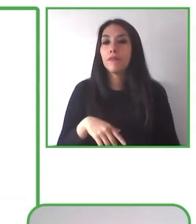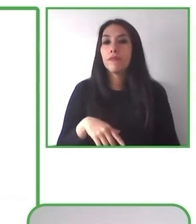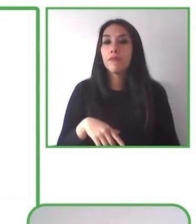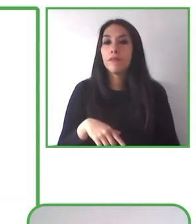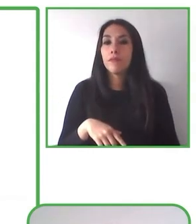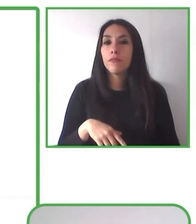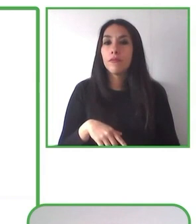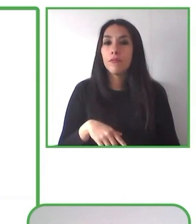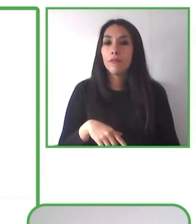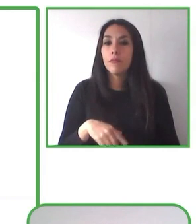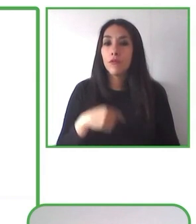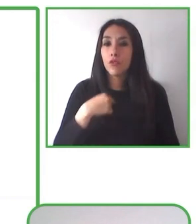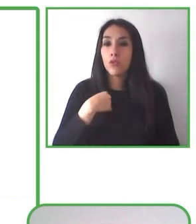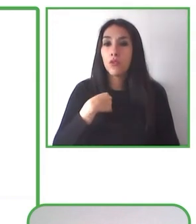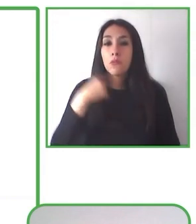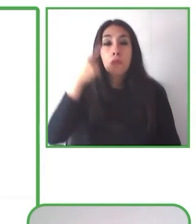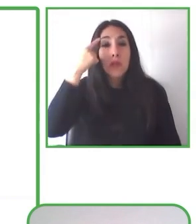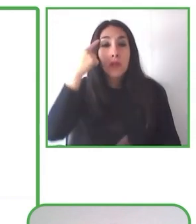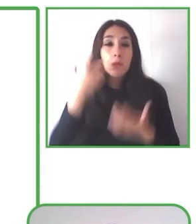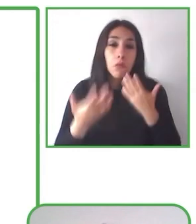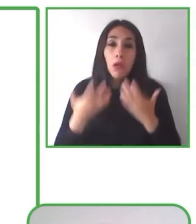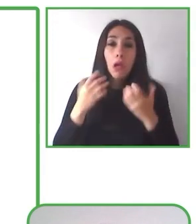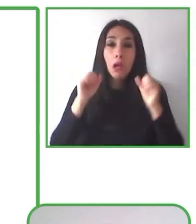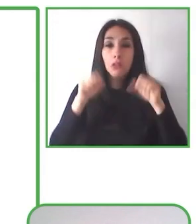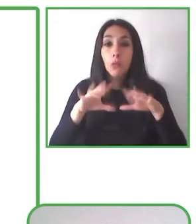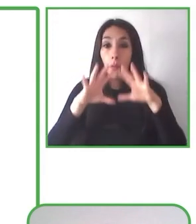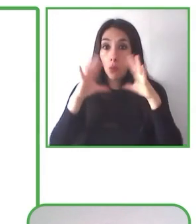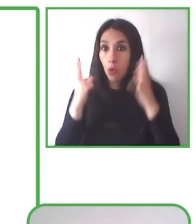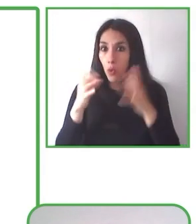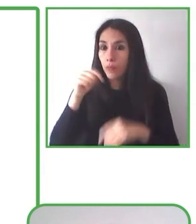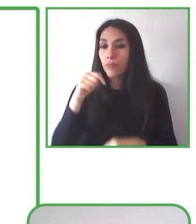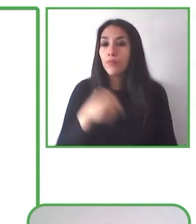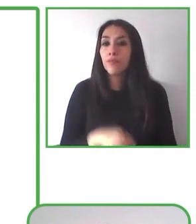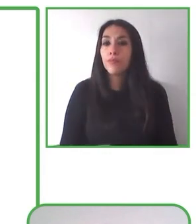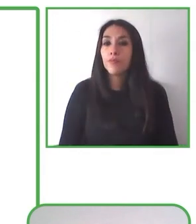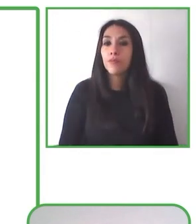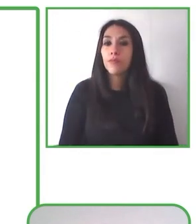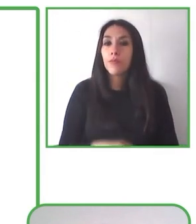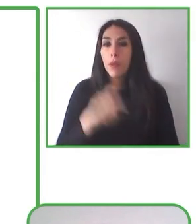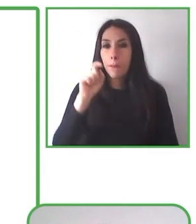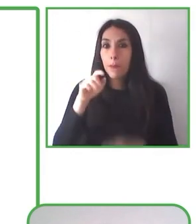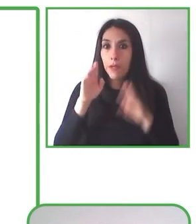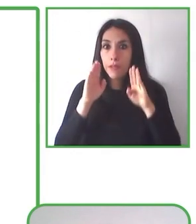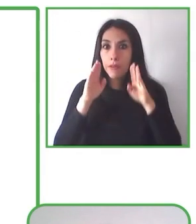momentos de respiración consciente, autocuidado y de recibir todos los beneficios